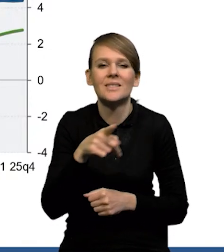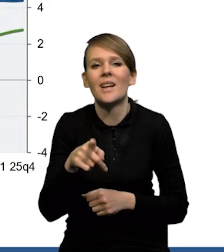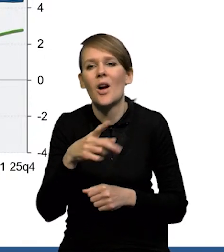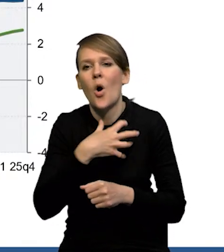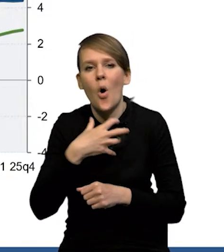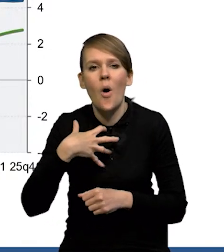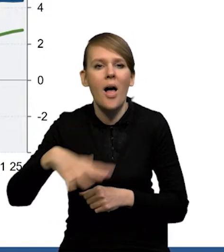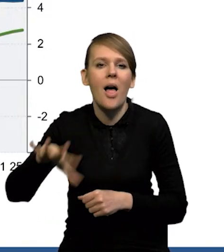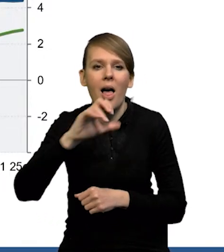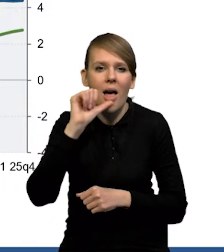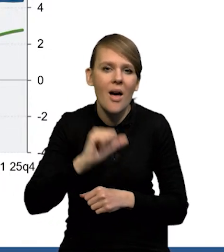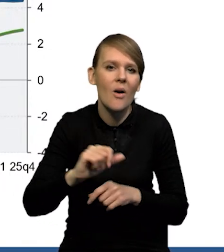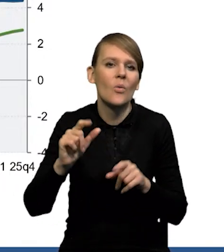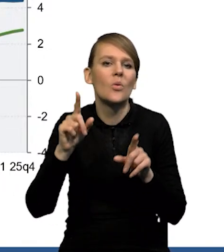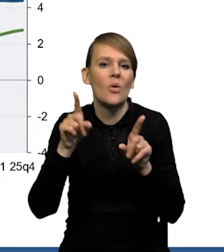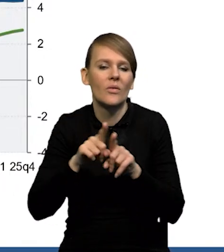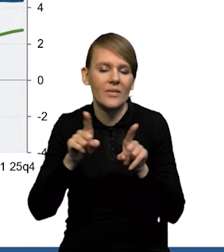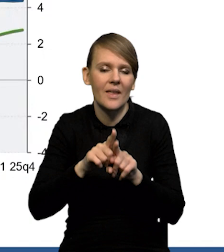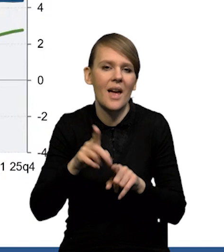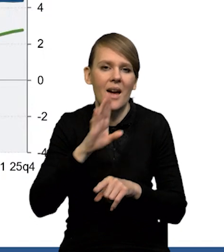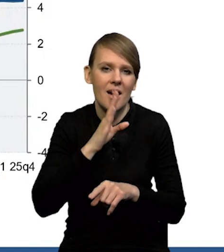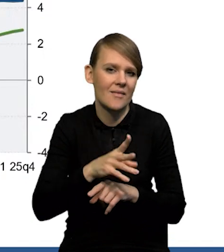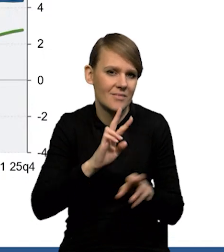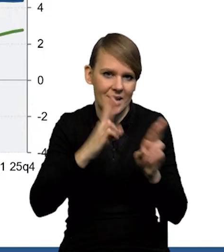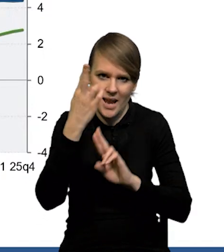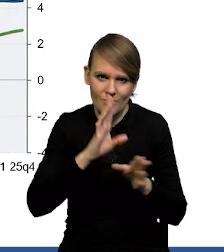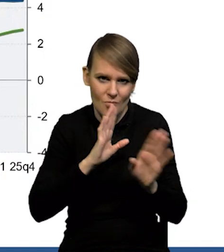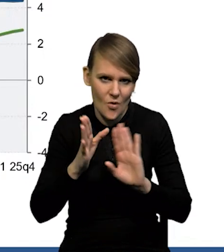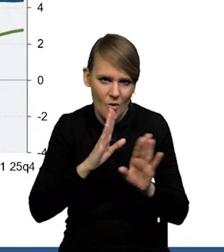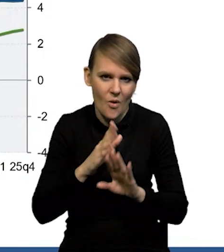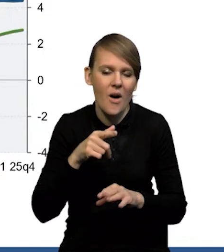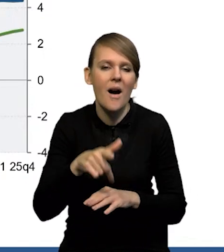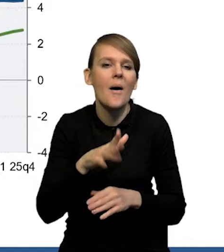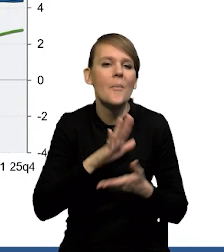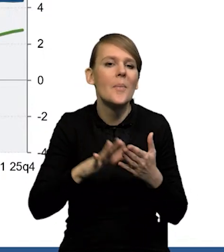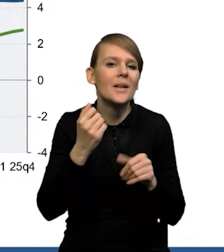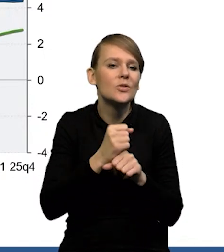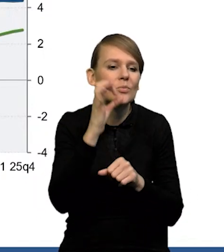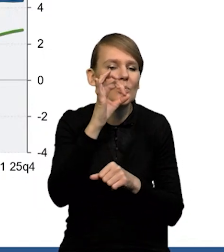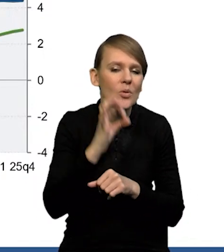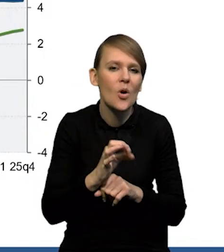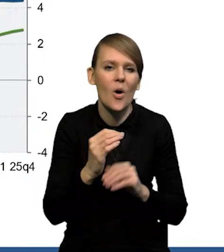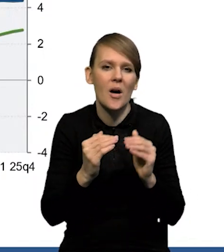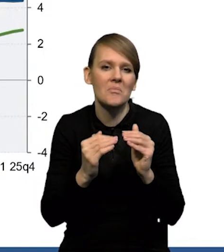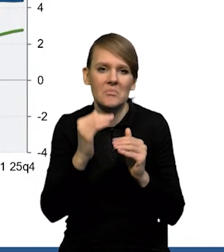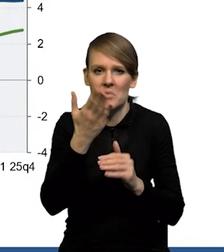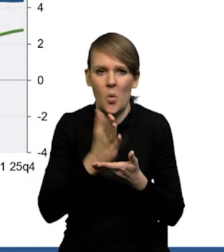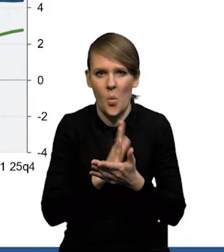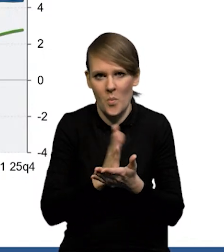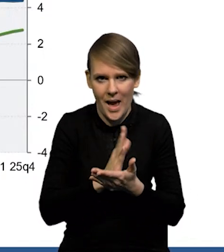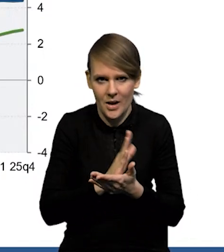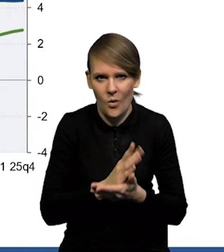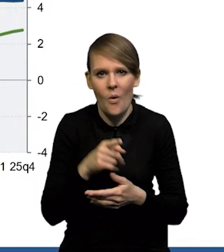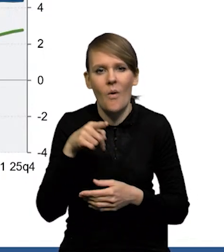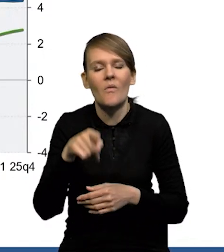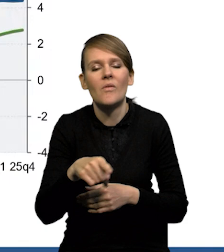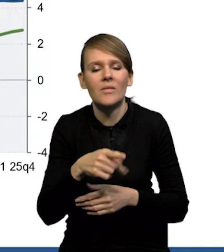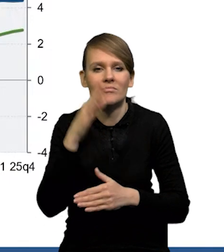również gospodarki strefy euro i Stanów Zjednoczonych. Czyli stopa bezrobocia rośnie w sposób bardzo umiarkowany, dostosowanie w większym stopniu przez płace realne.